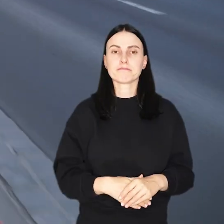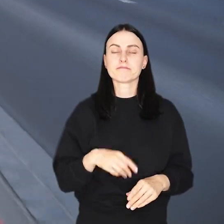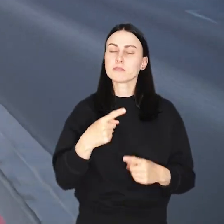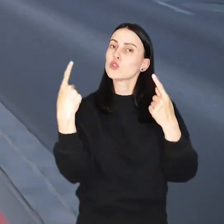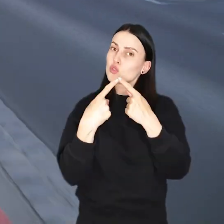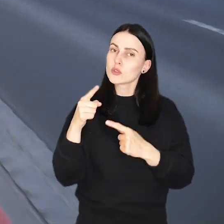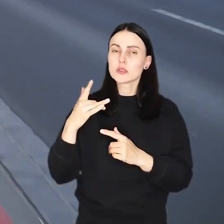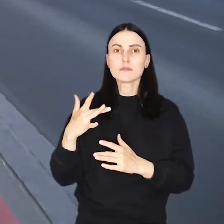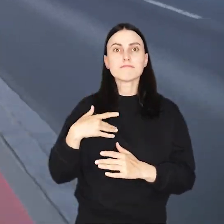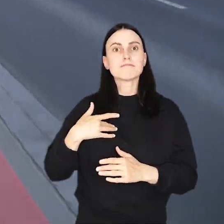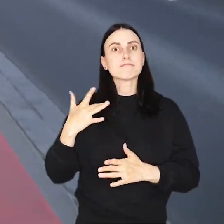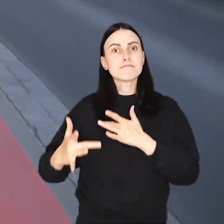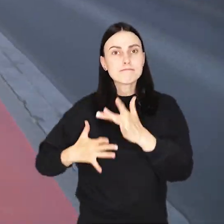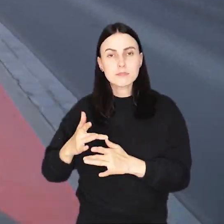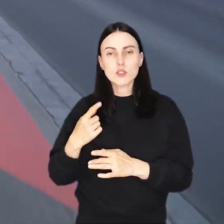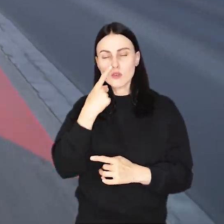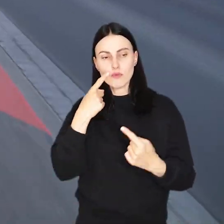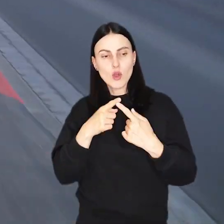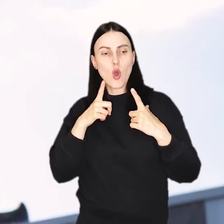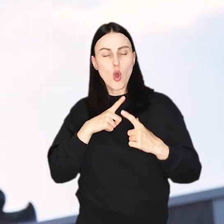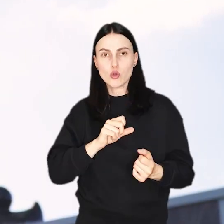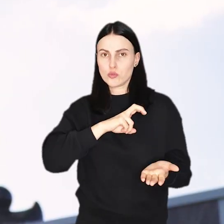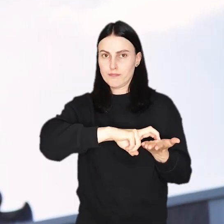i dostosować jazdę do przebywających tam spacerowiczów.